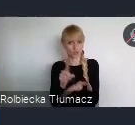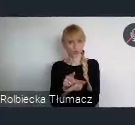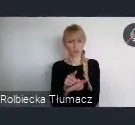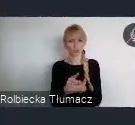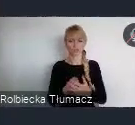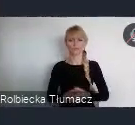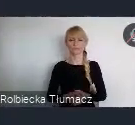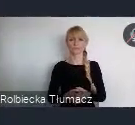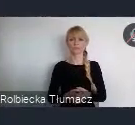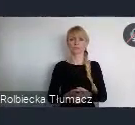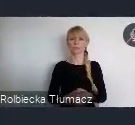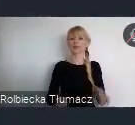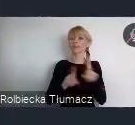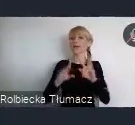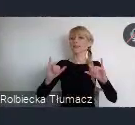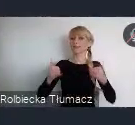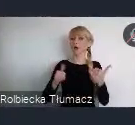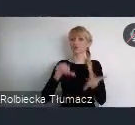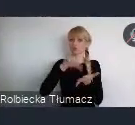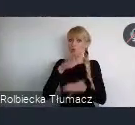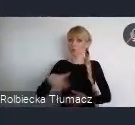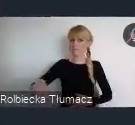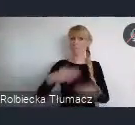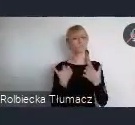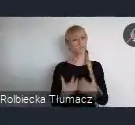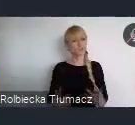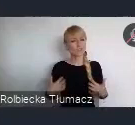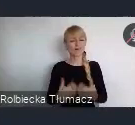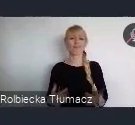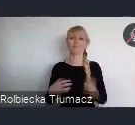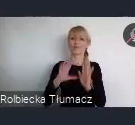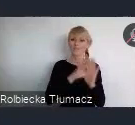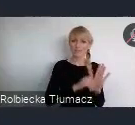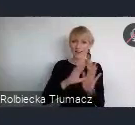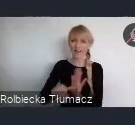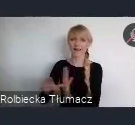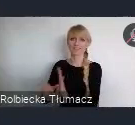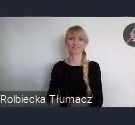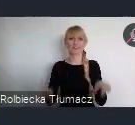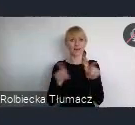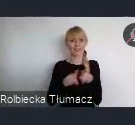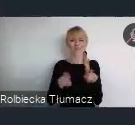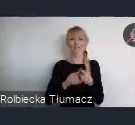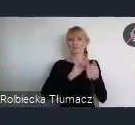To również jakość środowiska przyrodniczego w miastach i działania adaptacyjne wobec zmian klimatu.